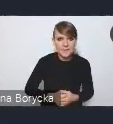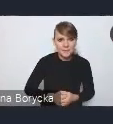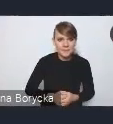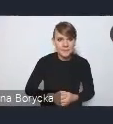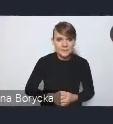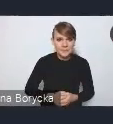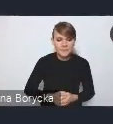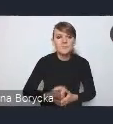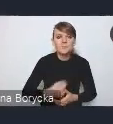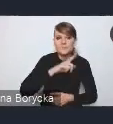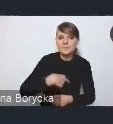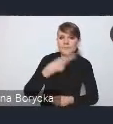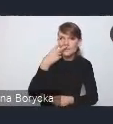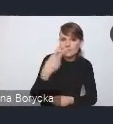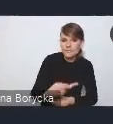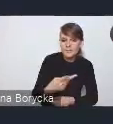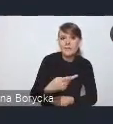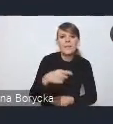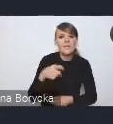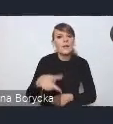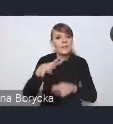Dostrzegamy, że zorientowanie przestrzeni miejskich,